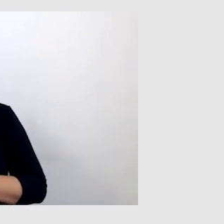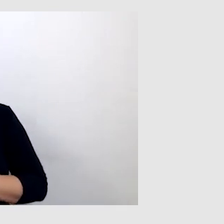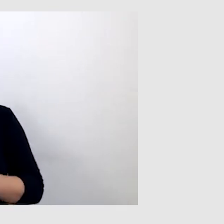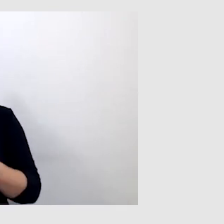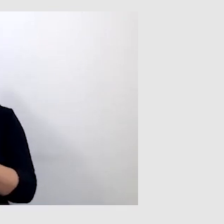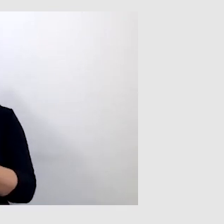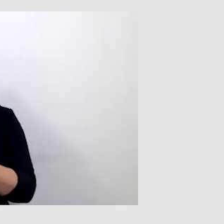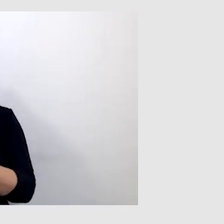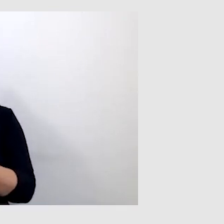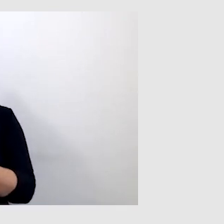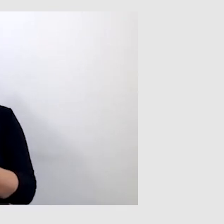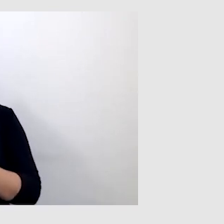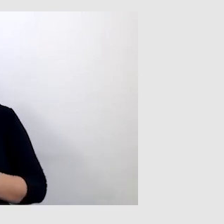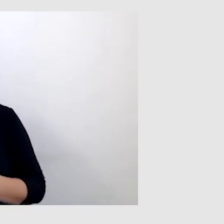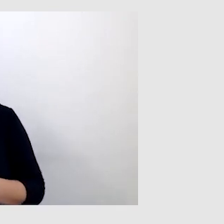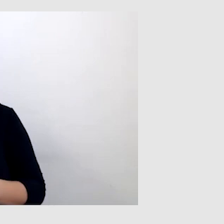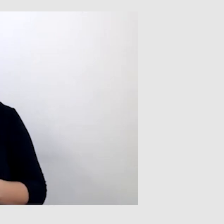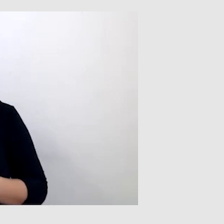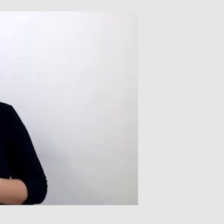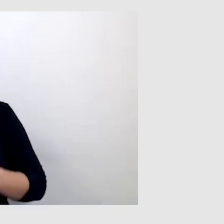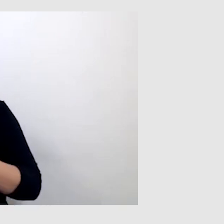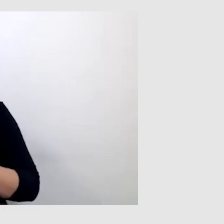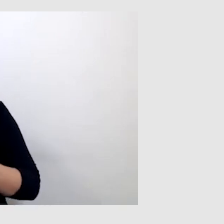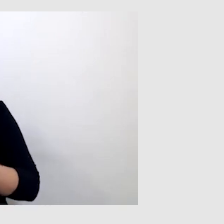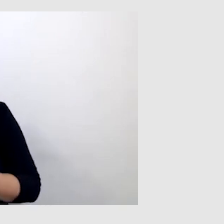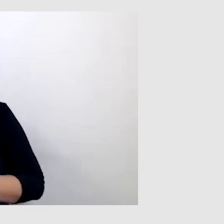Nie mam zazwyczaj telewizora, ale byłem u kogoś